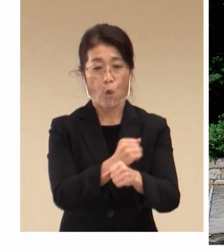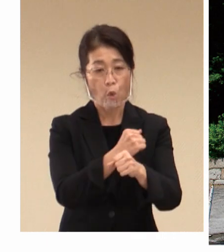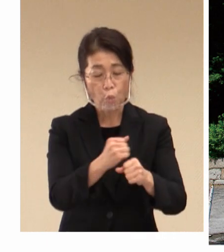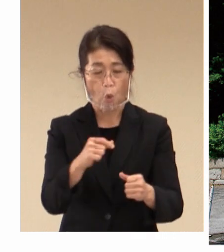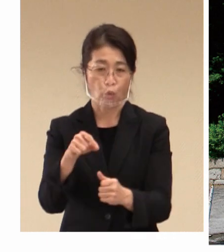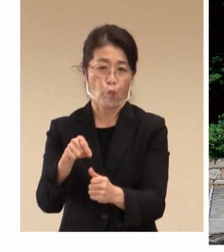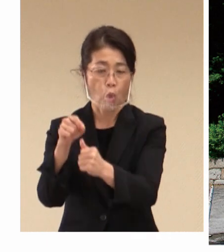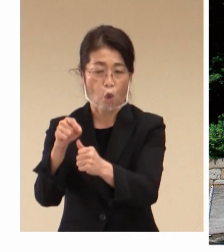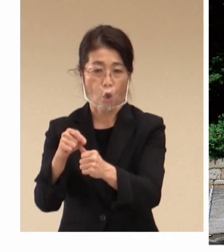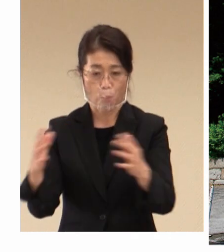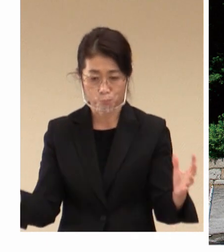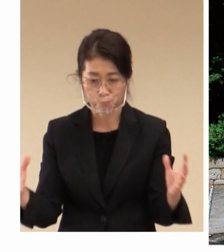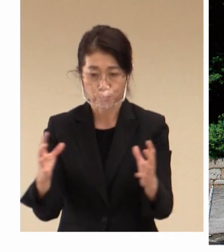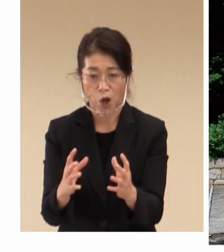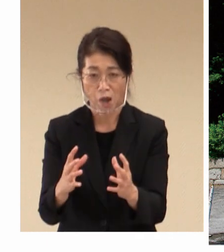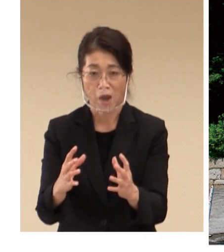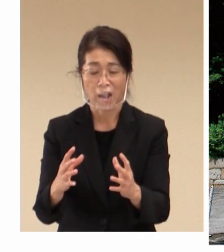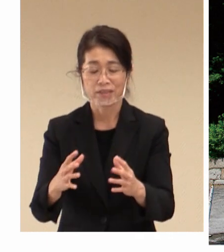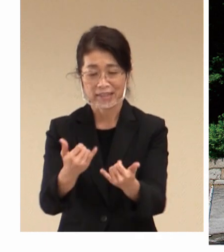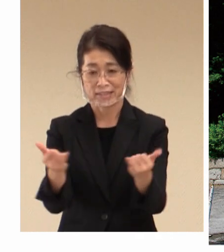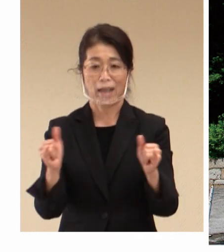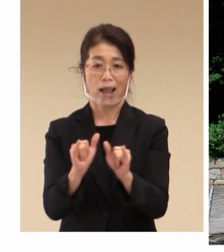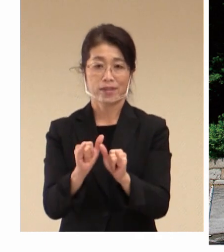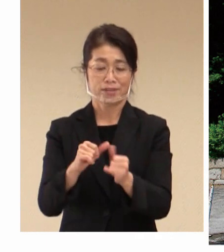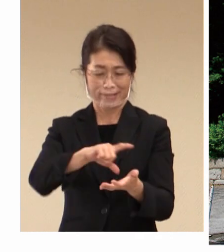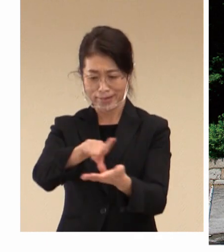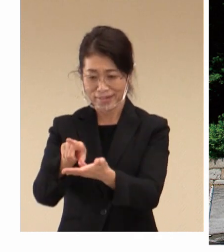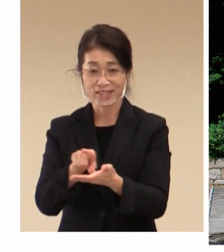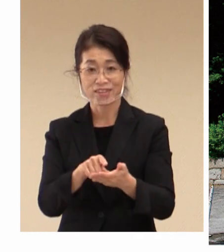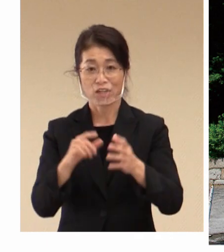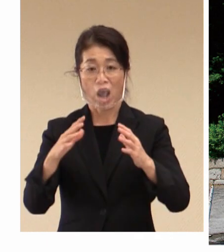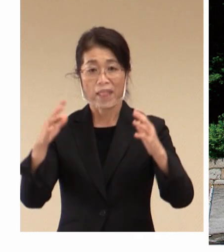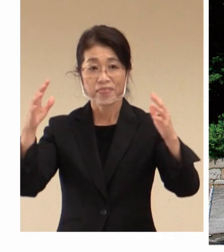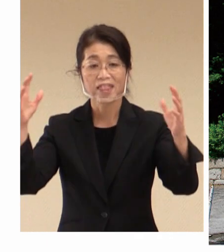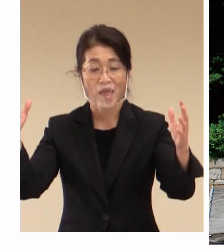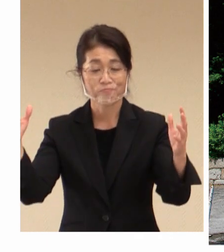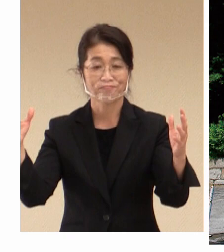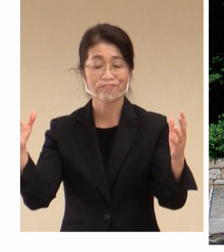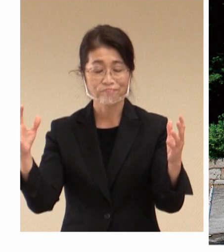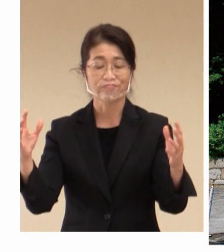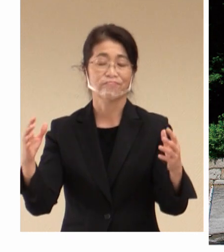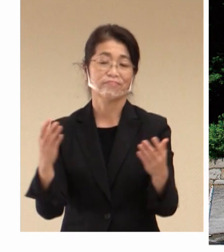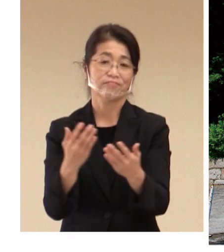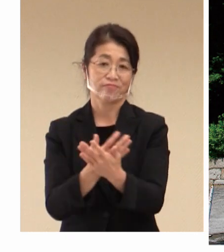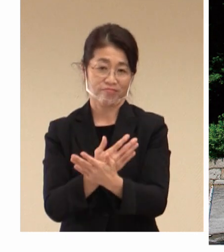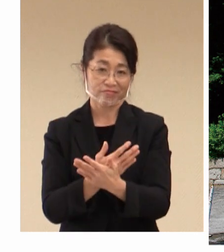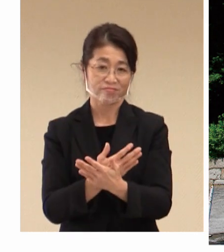社会の地域の発展につながってきた歴史、 これは倉敷の3つの日本遺産の